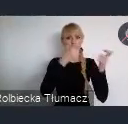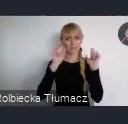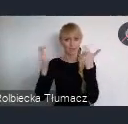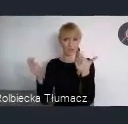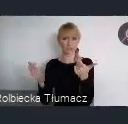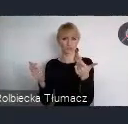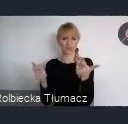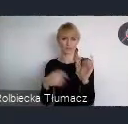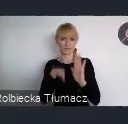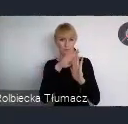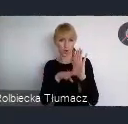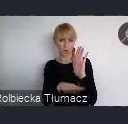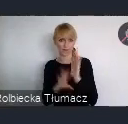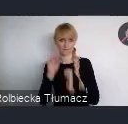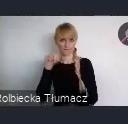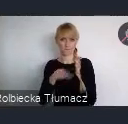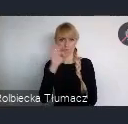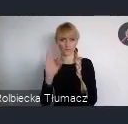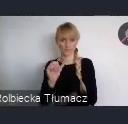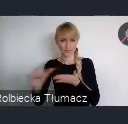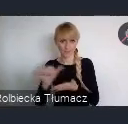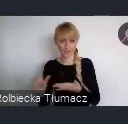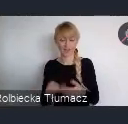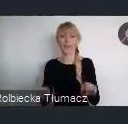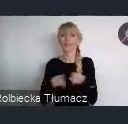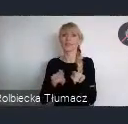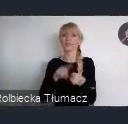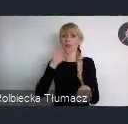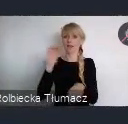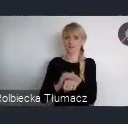oraz rezerwacja, możliwość rezerwacji przestrzeni wystawienniczej.